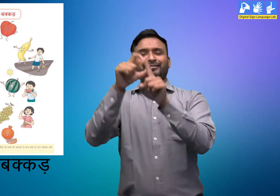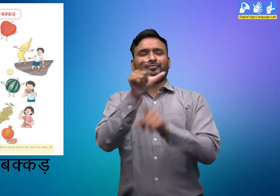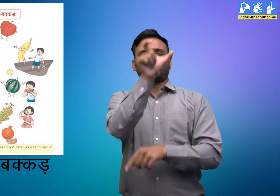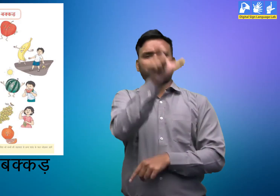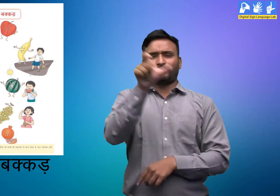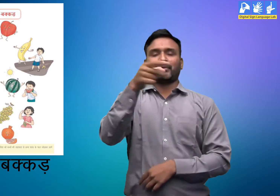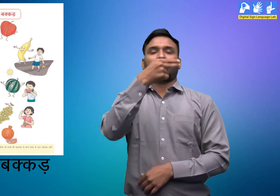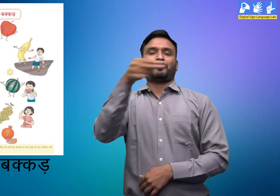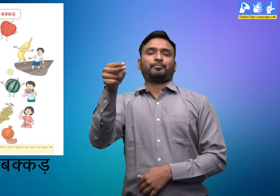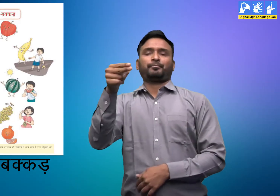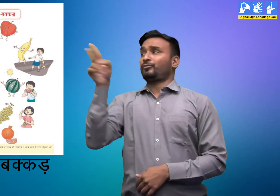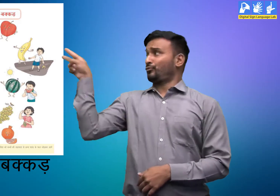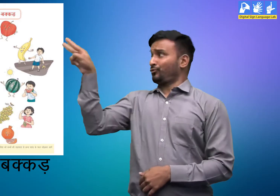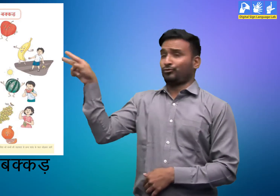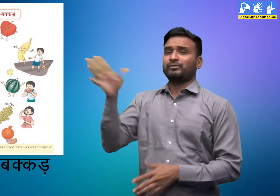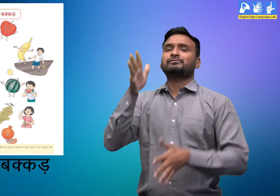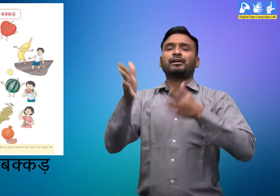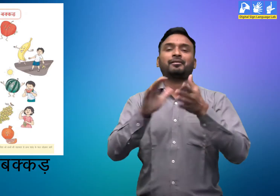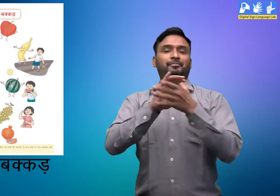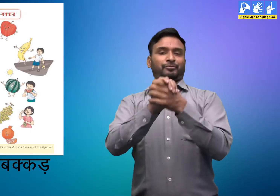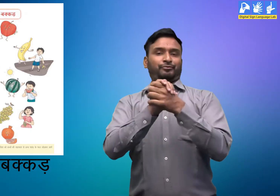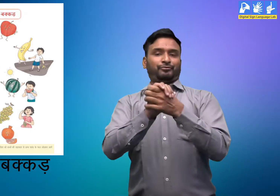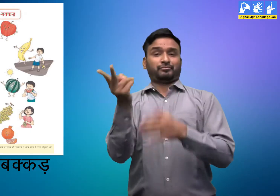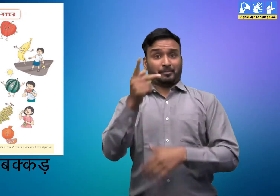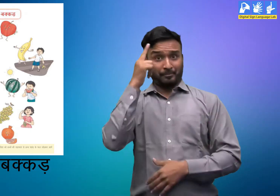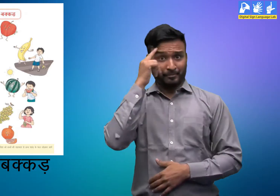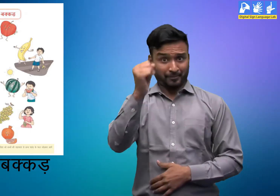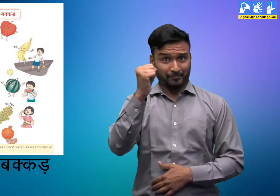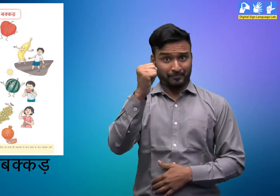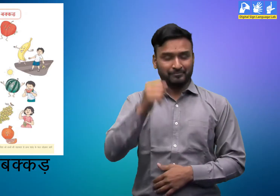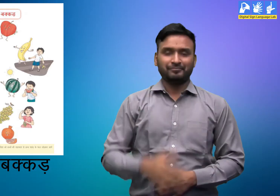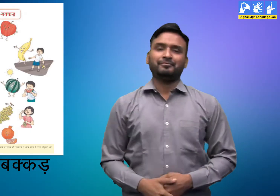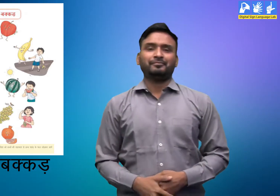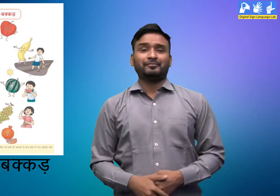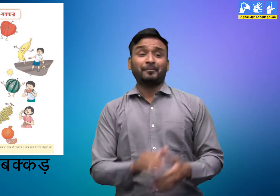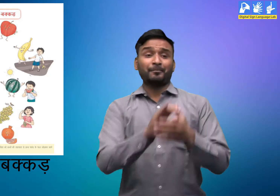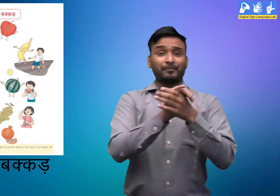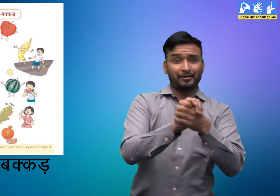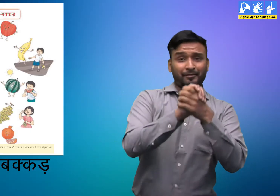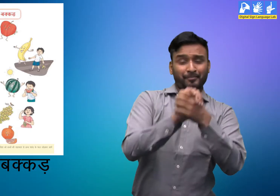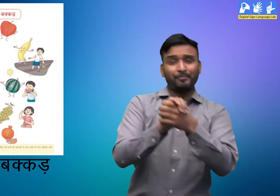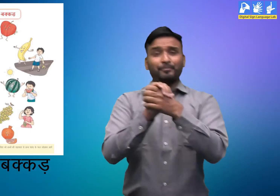आप सबको याद रखना है। ये दोनों दोस्त हैं I चलिये शुरू करते हैं।